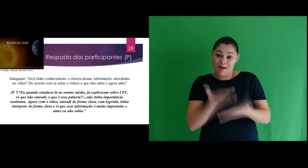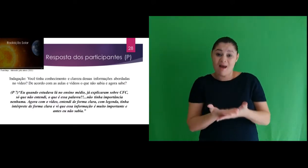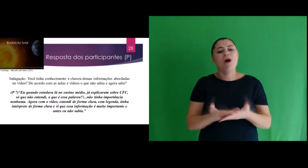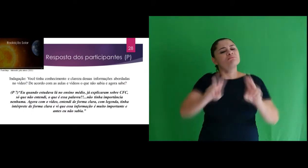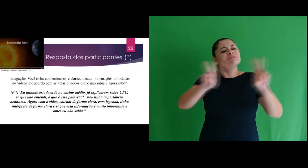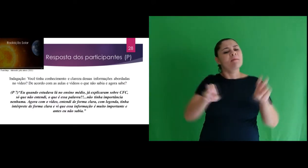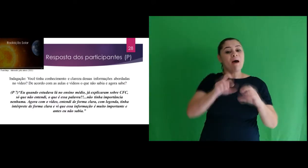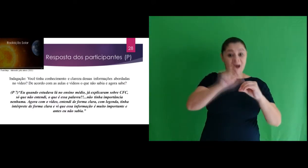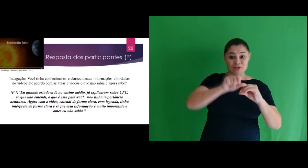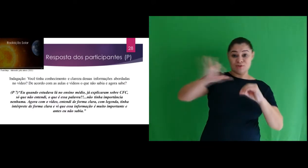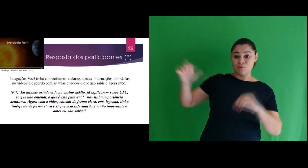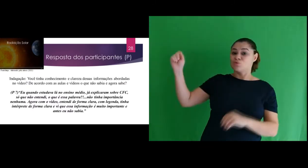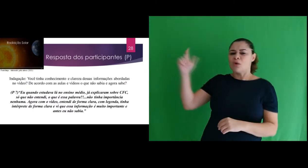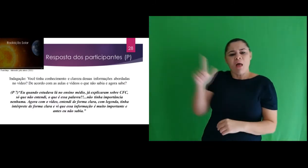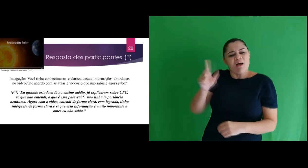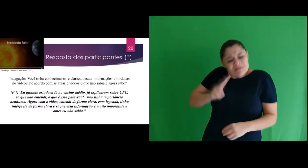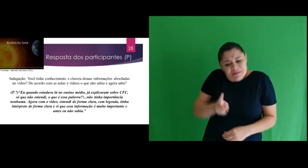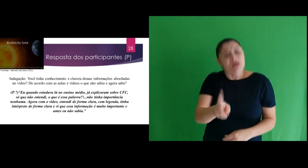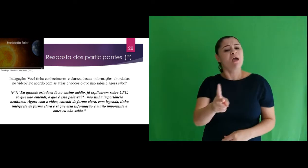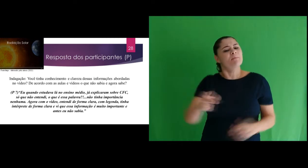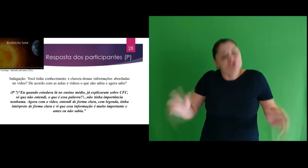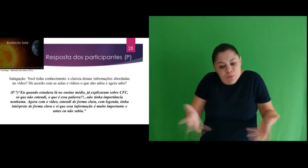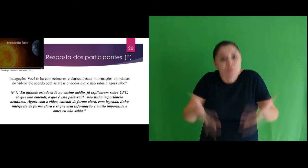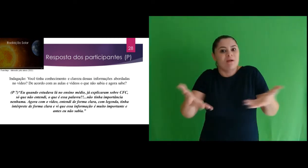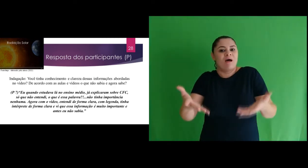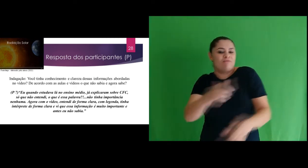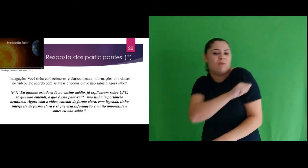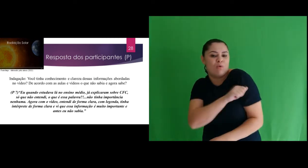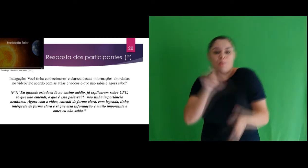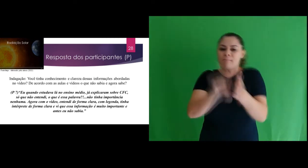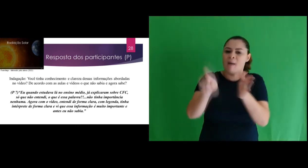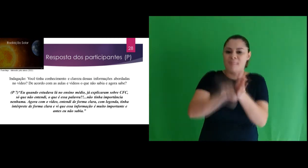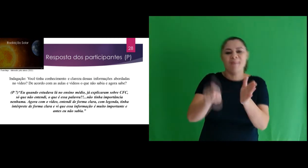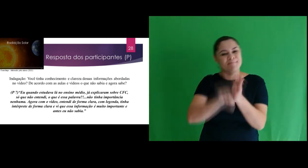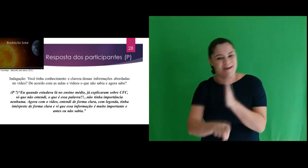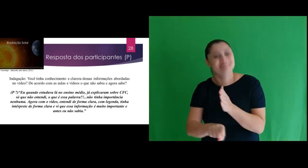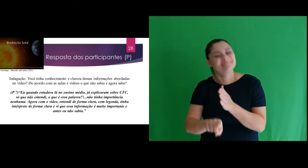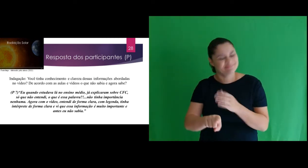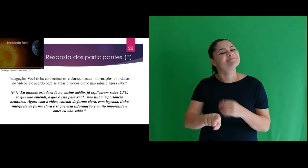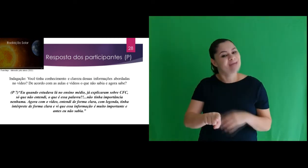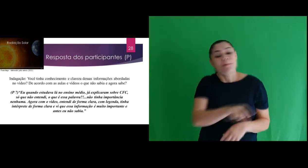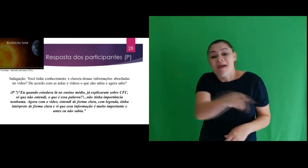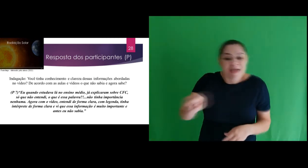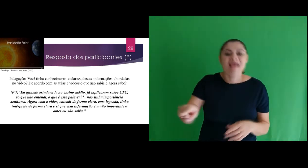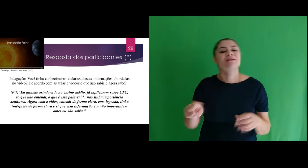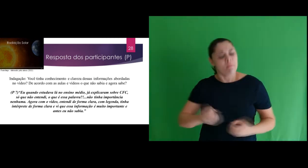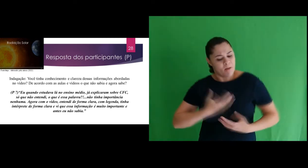videoaula referente a radiação solar, estimulava os participantes com perguntas para que pudessem